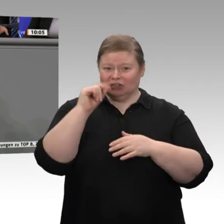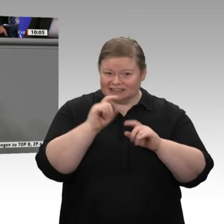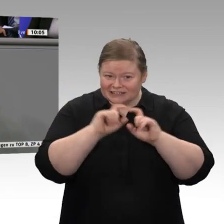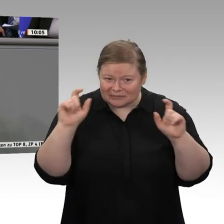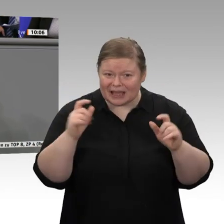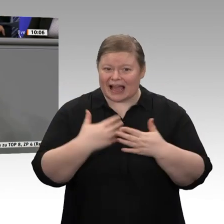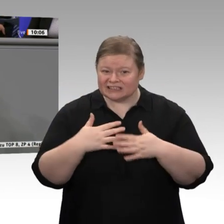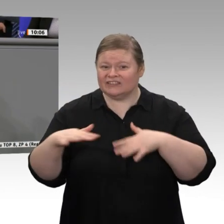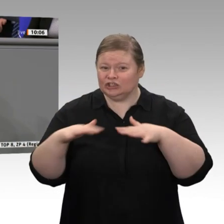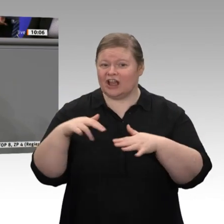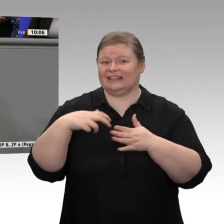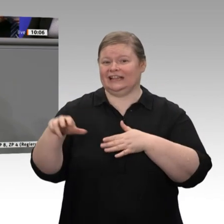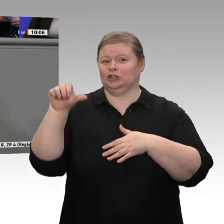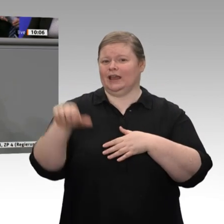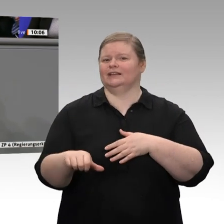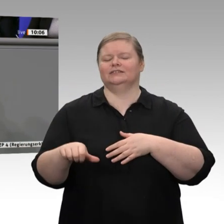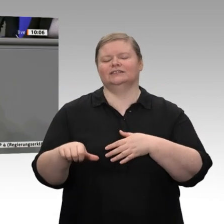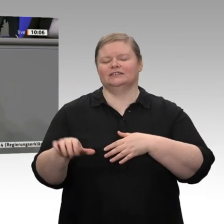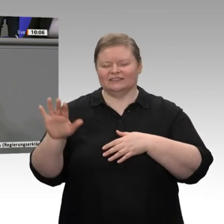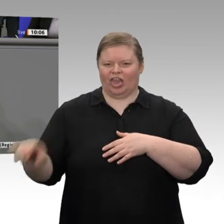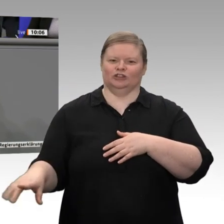in einer Rezession“, ist dann Ihr Kollege Linnemann ein Schlechtredner?